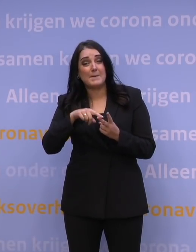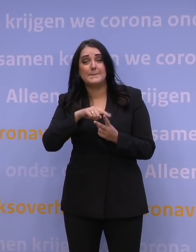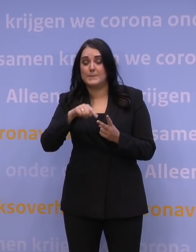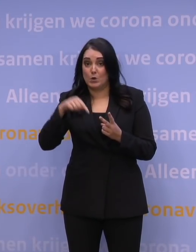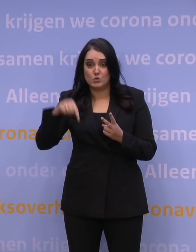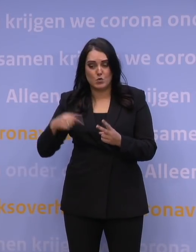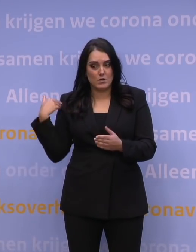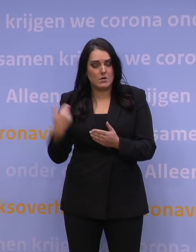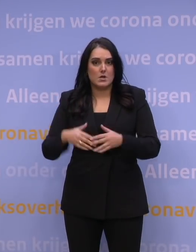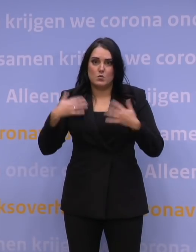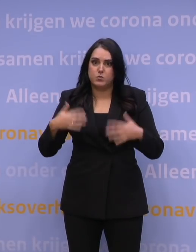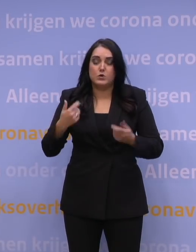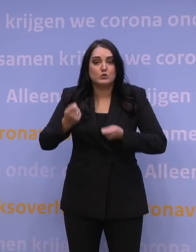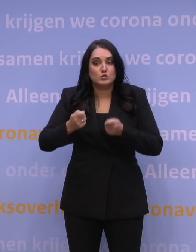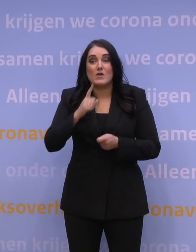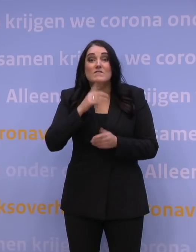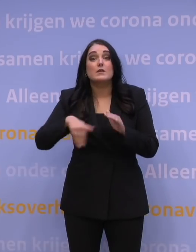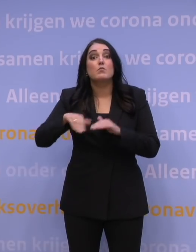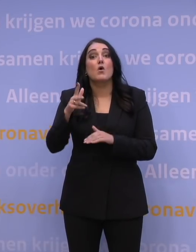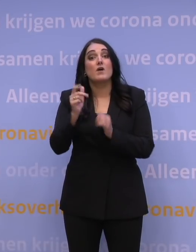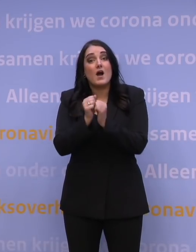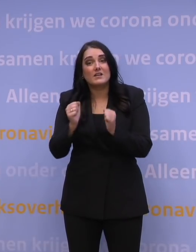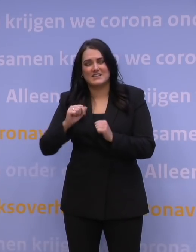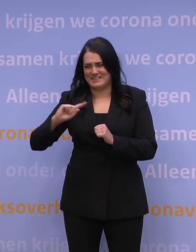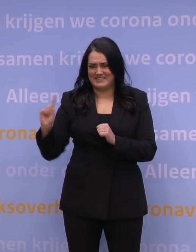om alle 18-plussers zo snel mogelijk een booster te geven.